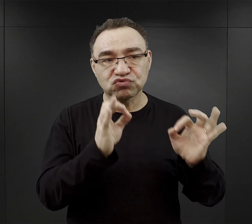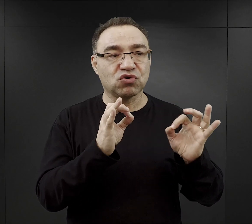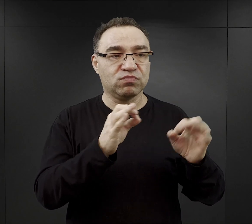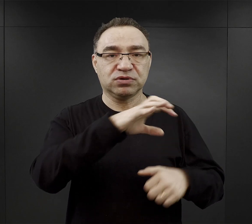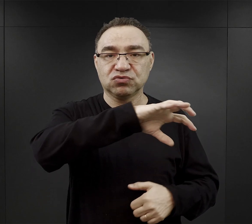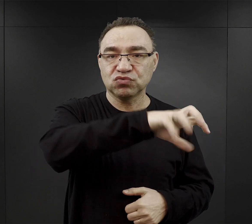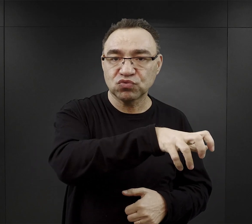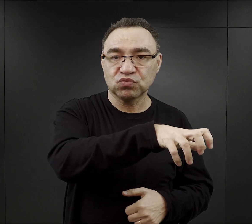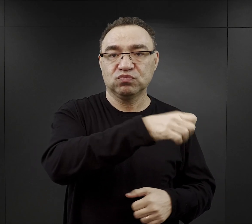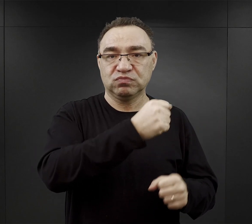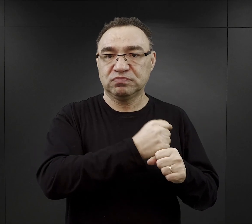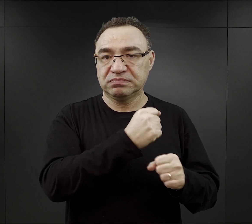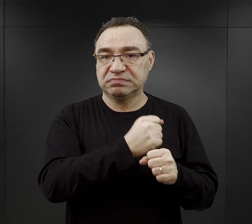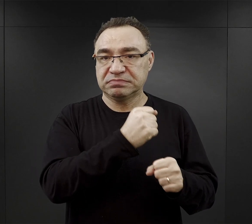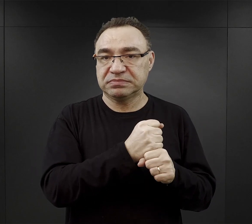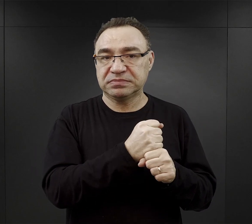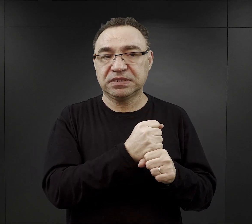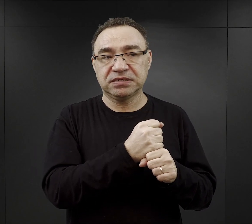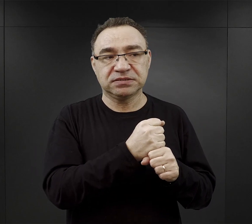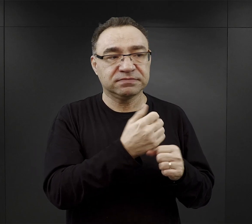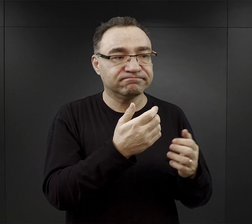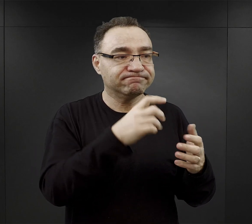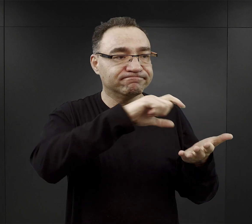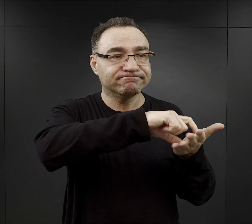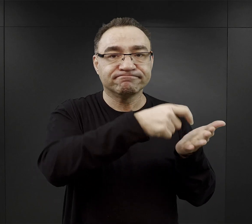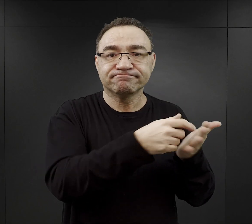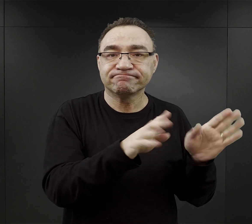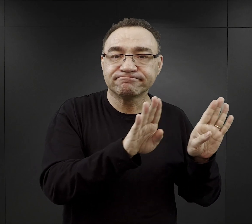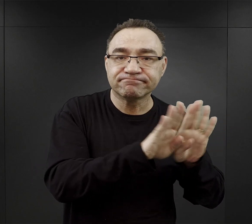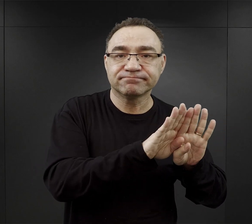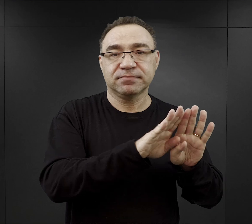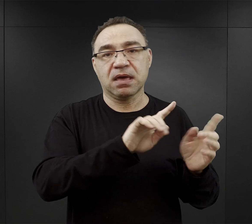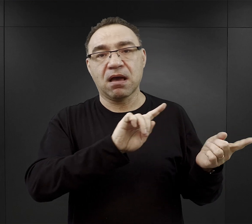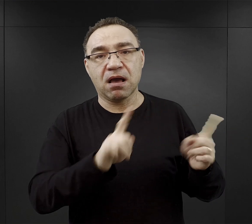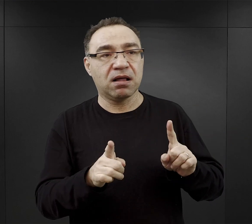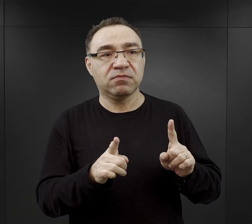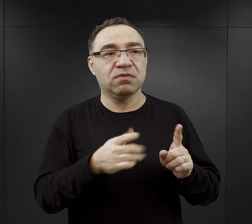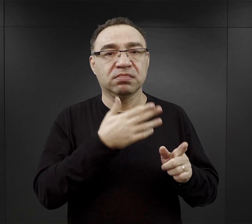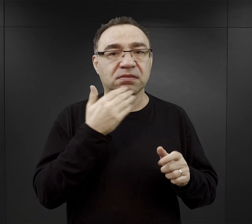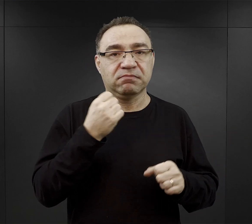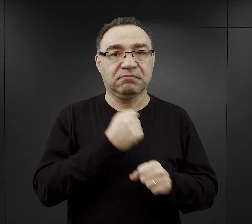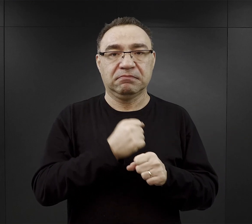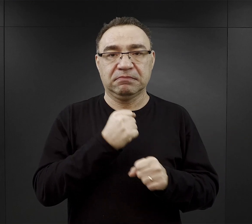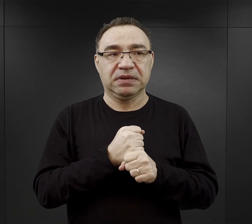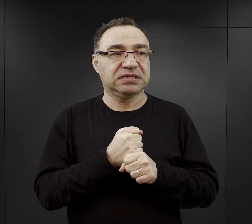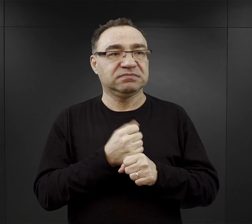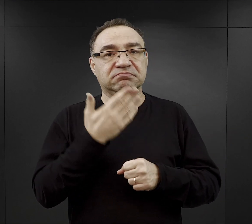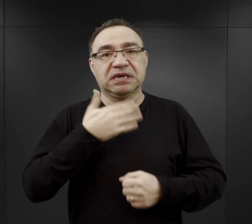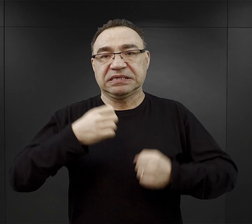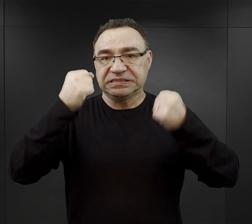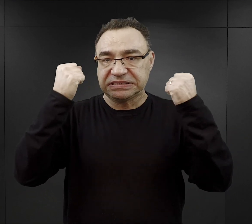czyli tych, które pracowały w zamkniętych pomieszczeniach, czy nie musiały wykonywać jakiejś bardzo ciężkiej pracy.